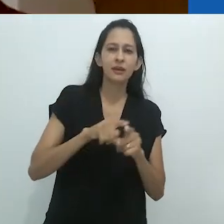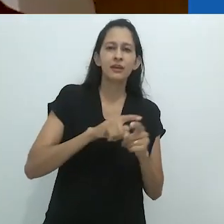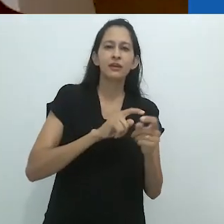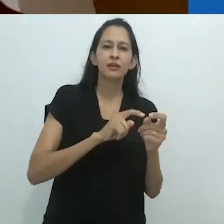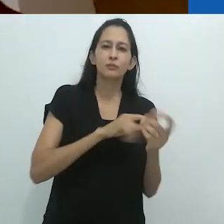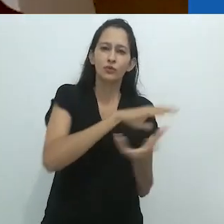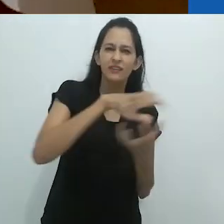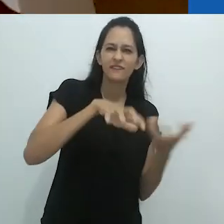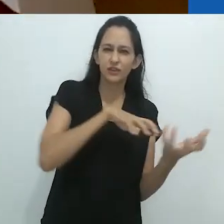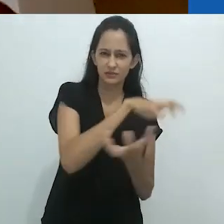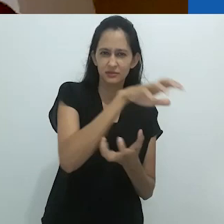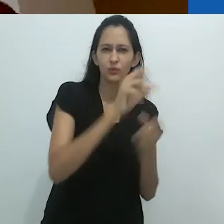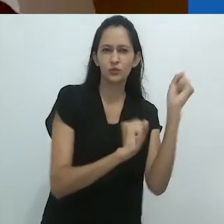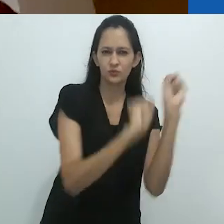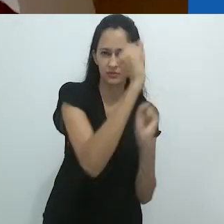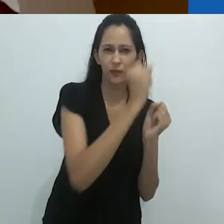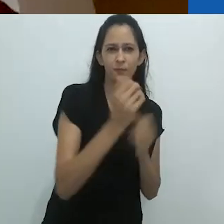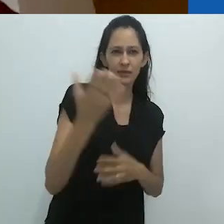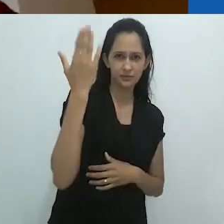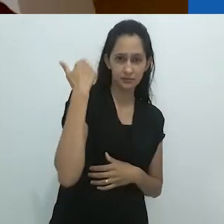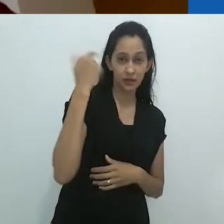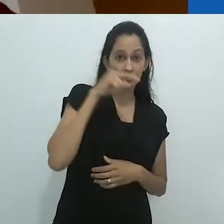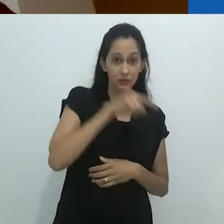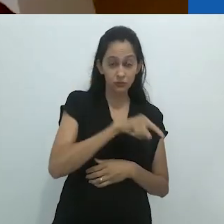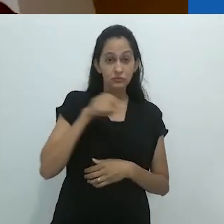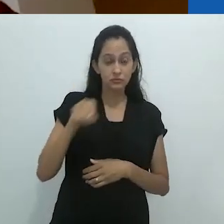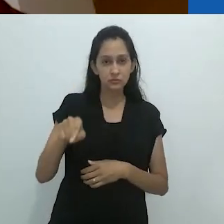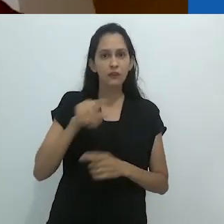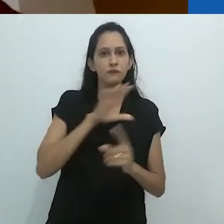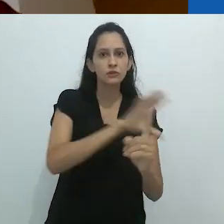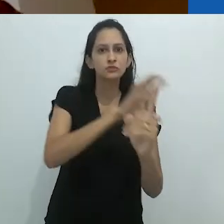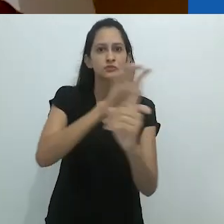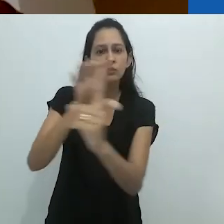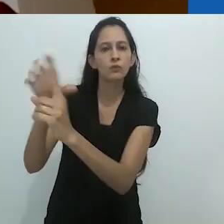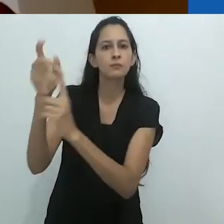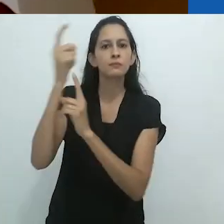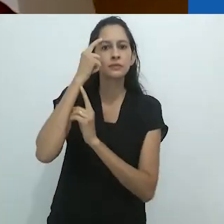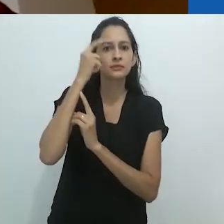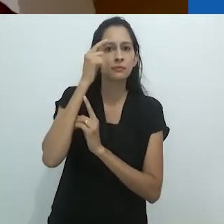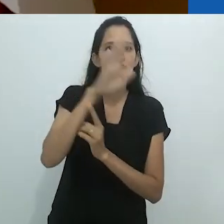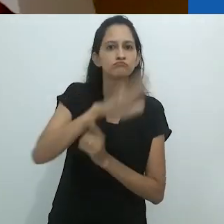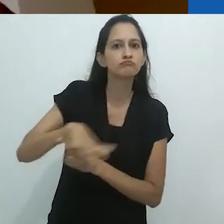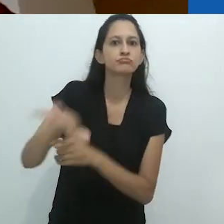e a Revolução Industrial, formaram o senso comum.